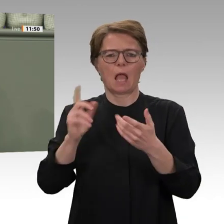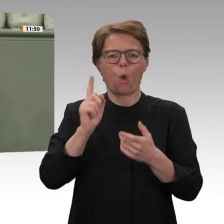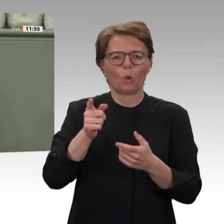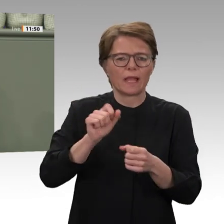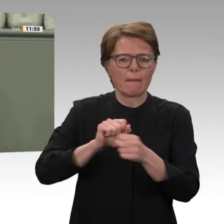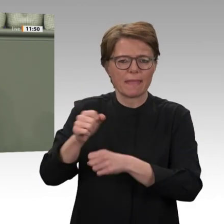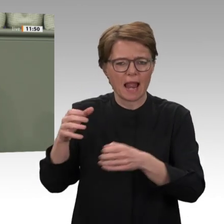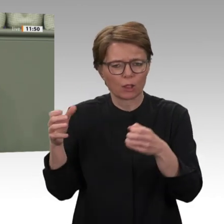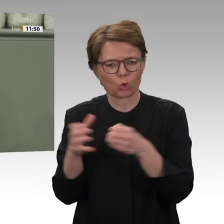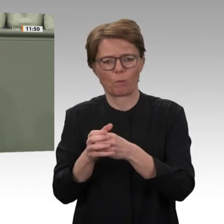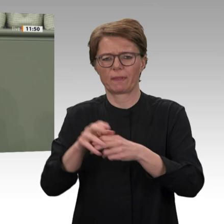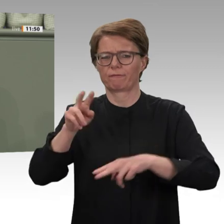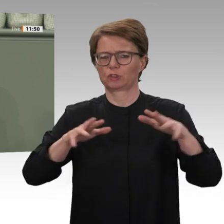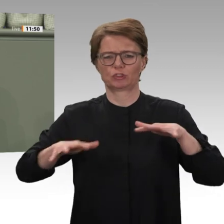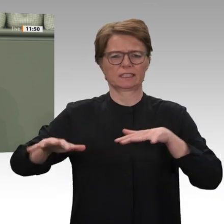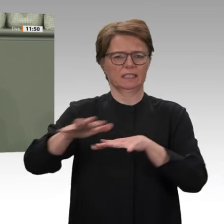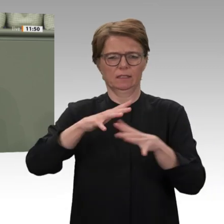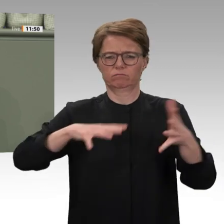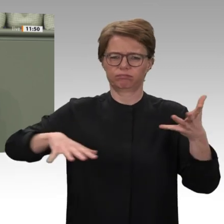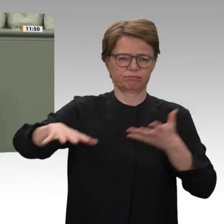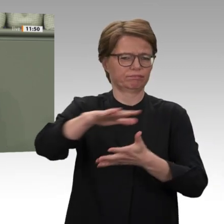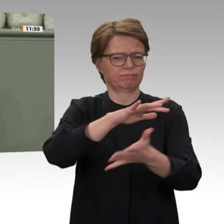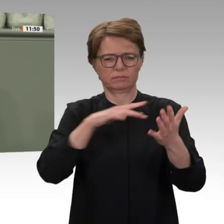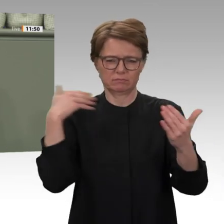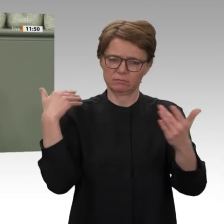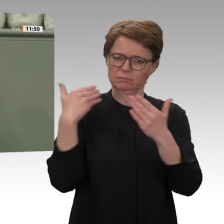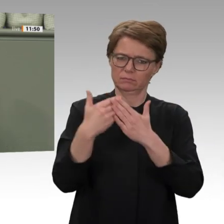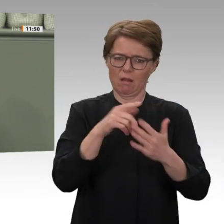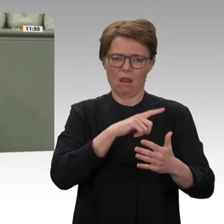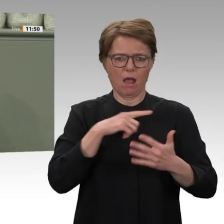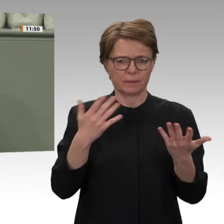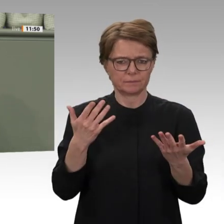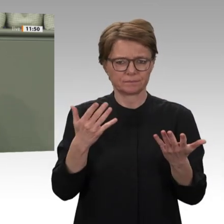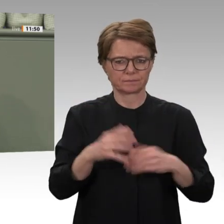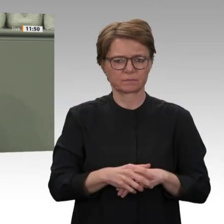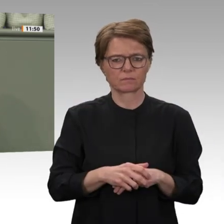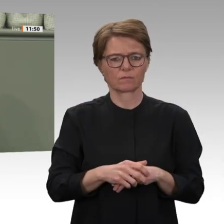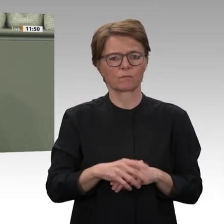Militäreinsatz würde diesen Konflikt beenden. UNAMID ist die teuerste UN-Mission aller